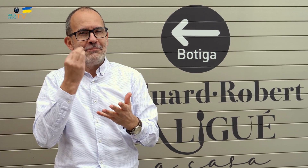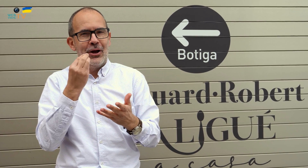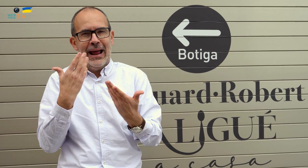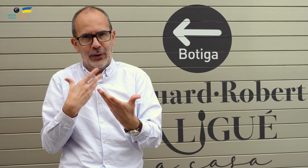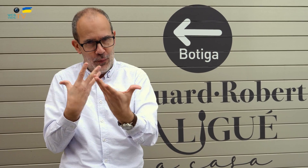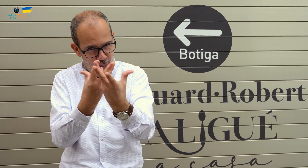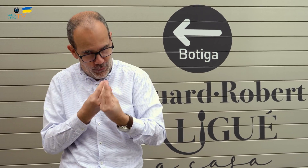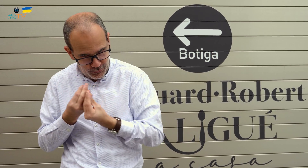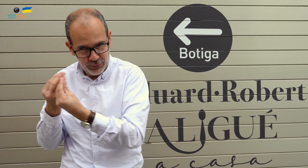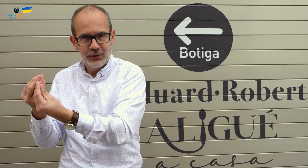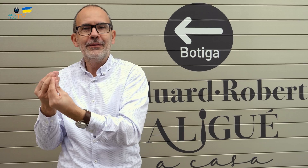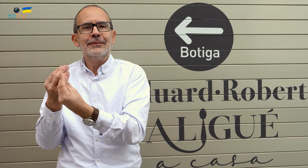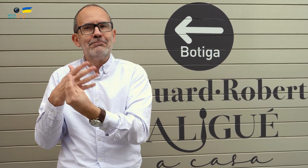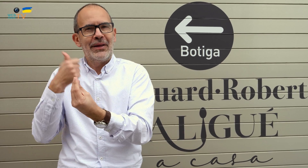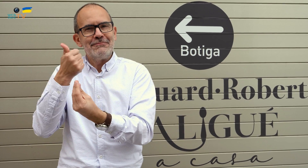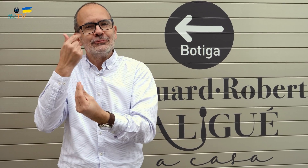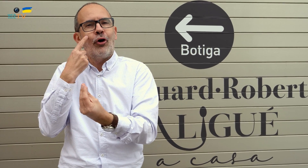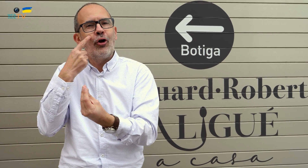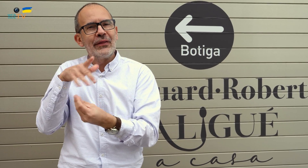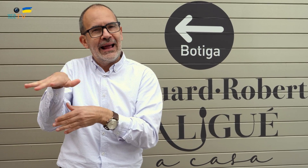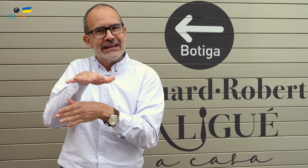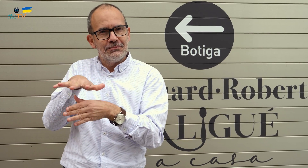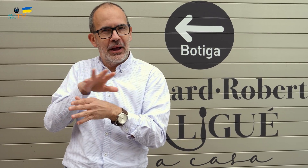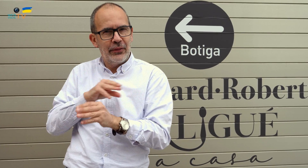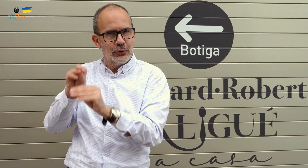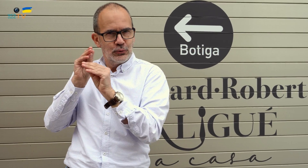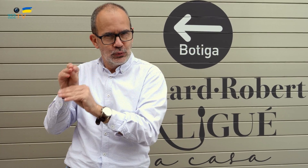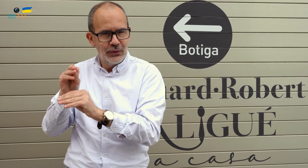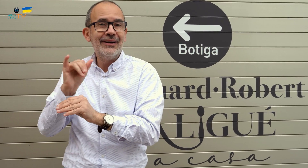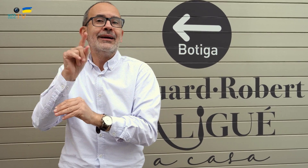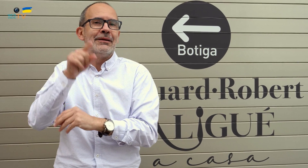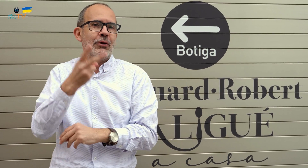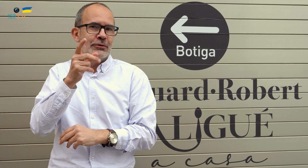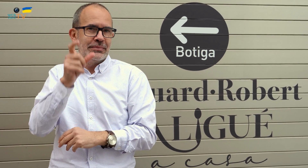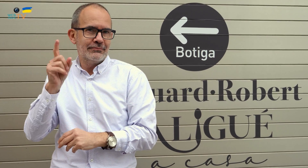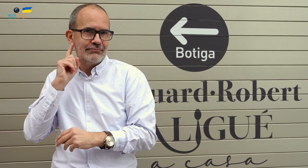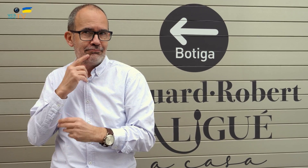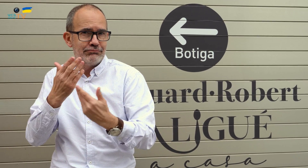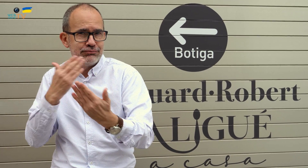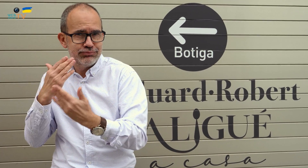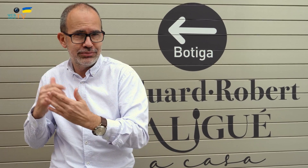Mejor acompañadme para conocer juntos el espacio que lo conforma, y entrevistar a las dos personas sordas.